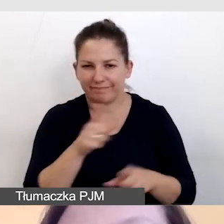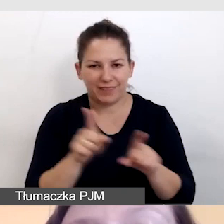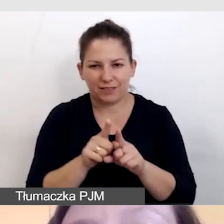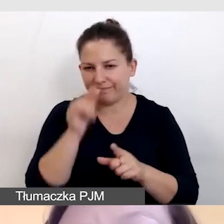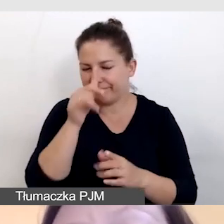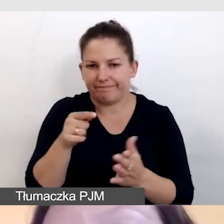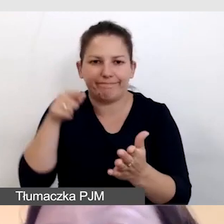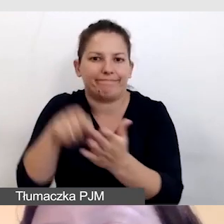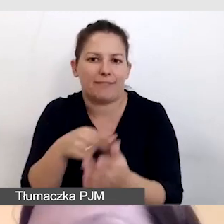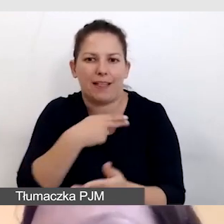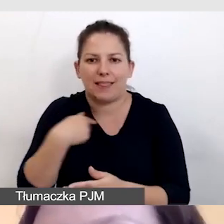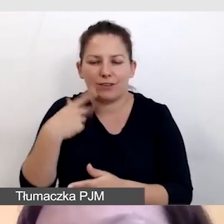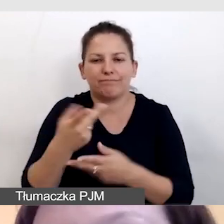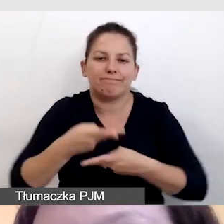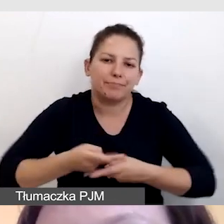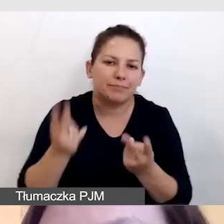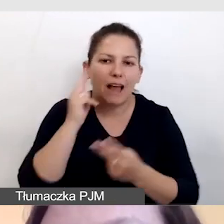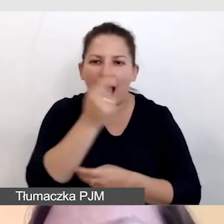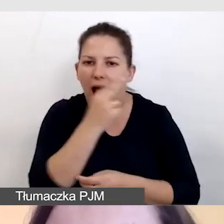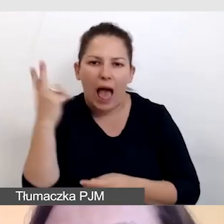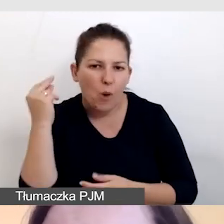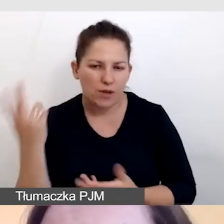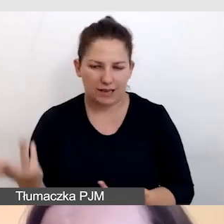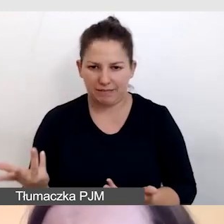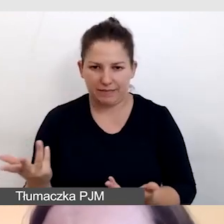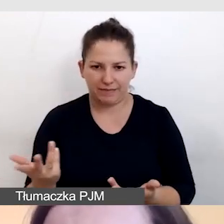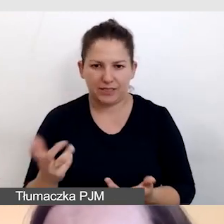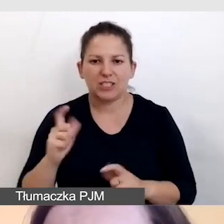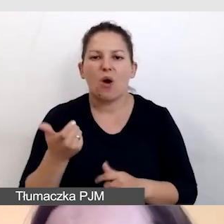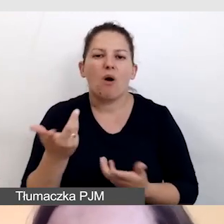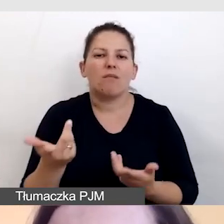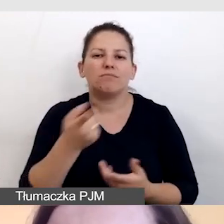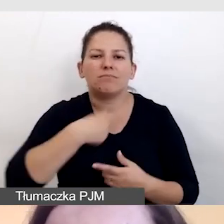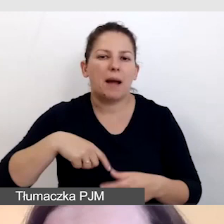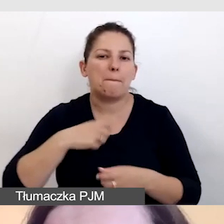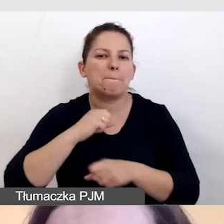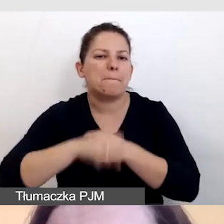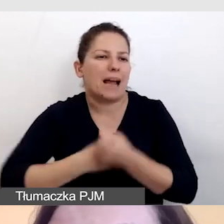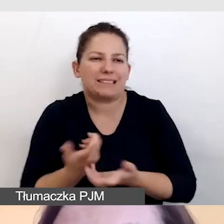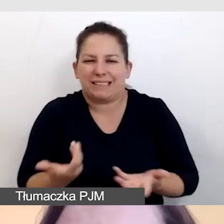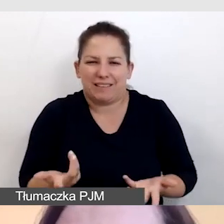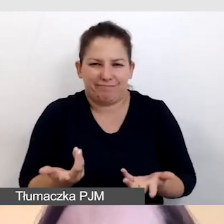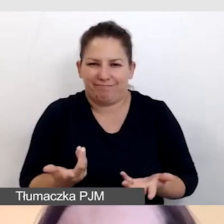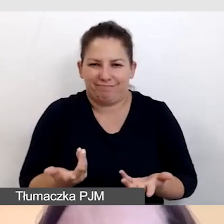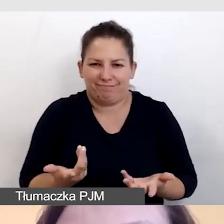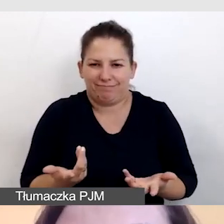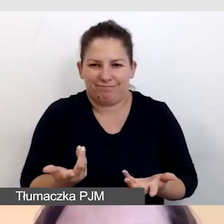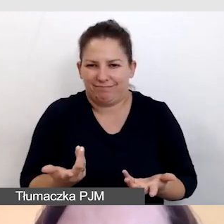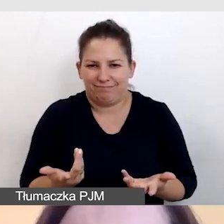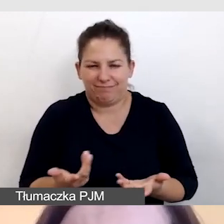do naszego streamingu z audiodeskrypcją i cała nasza praca organizacyjna niestety zostanie zmarnowana.